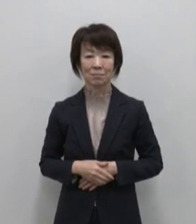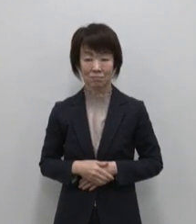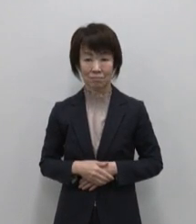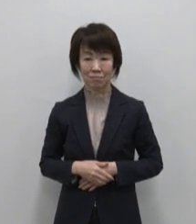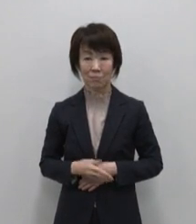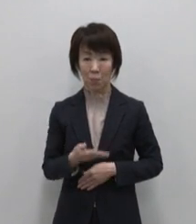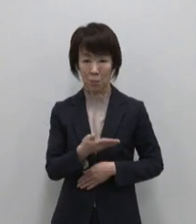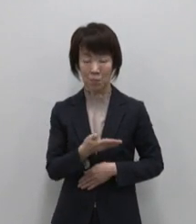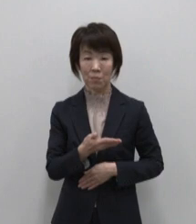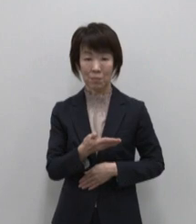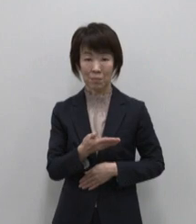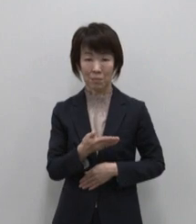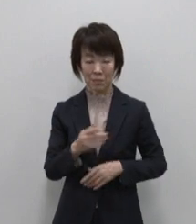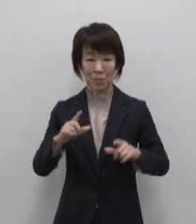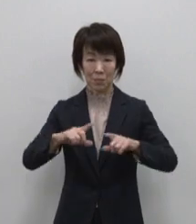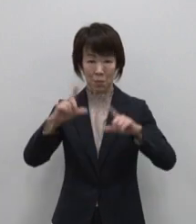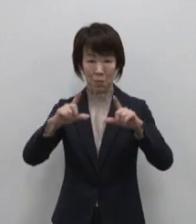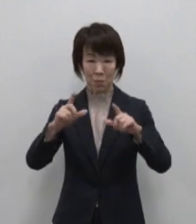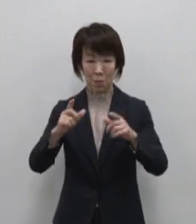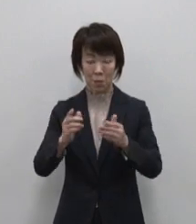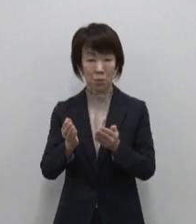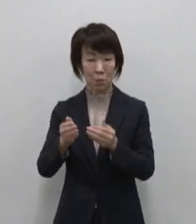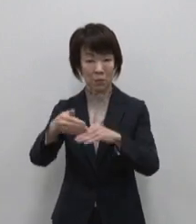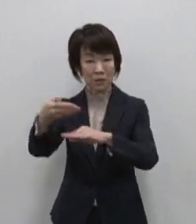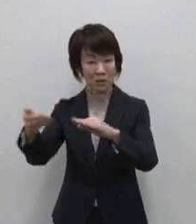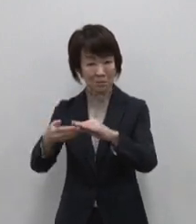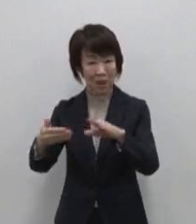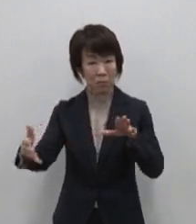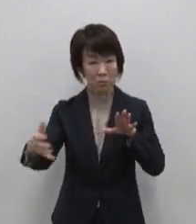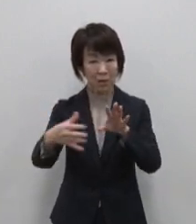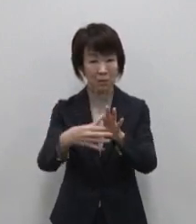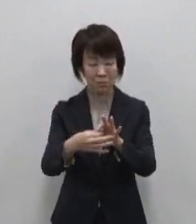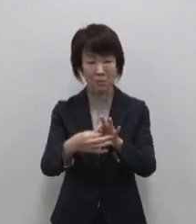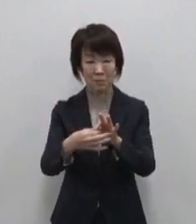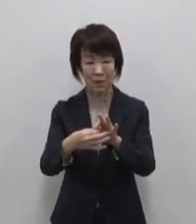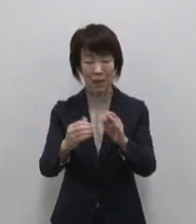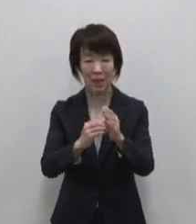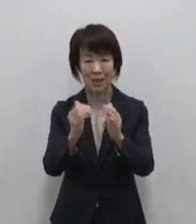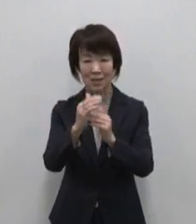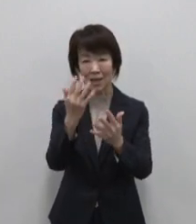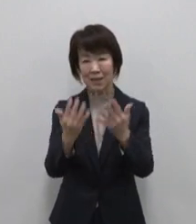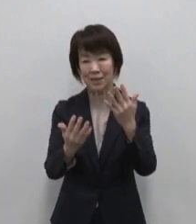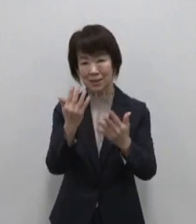こちらが東京の島々を船でつなぐ 竹芝客船ターミナル内にある